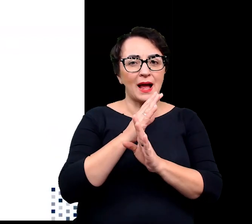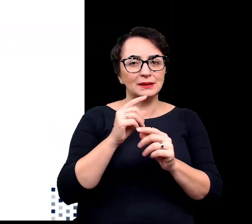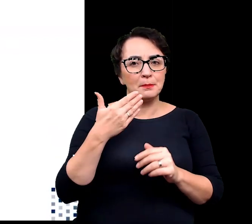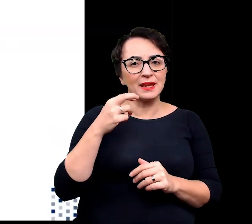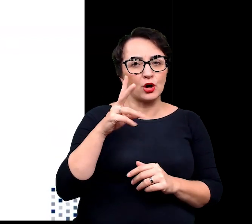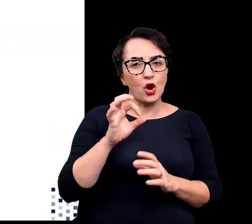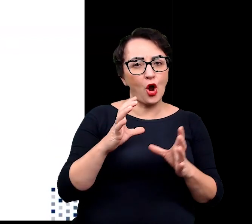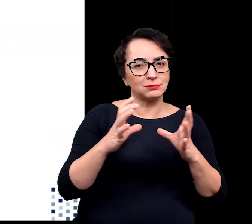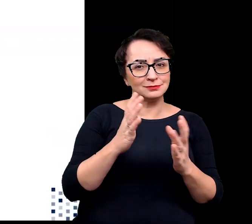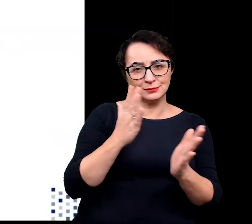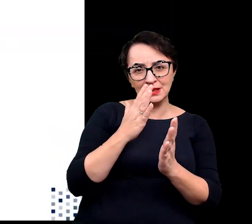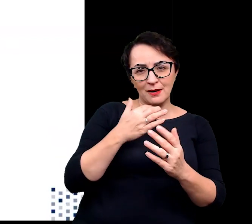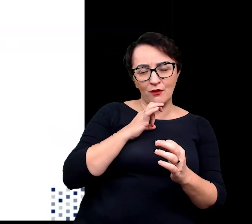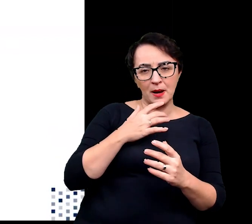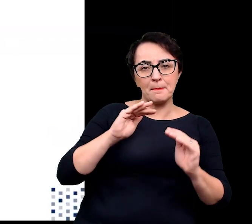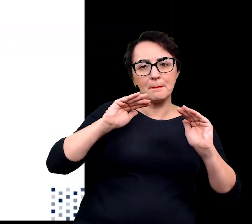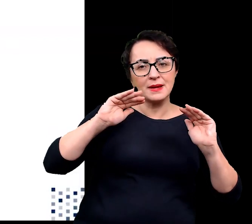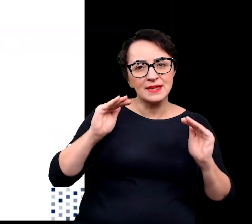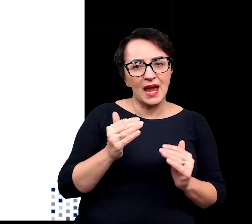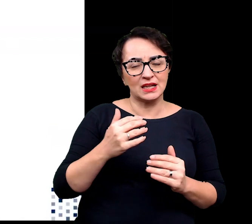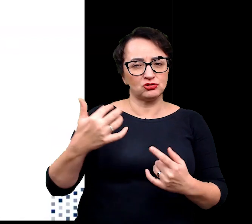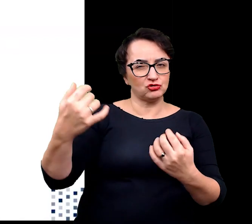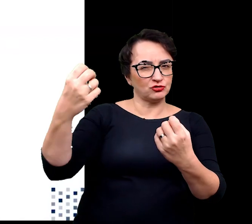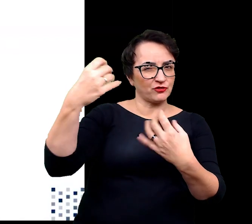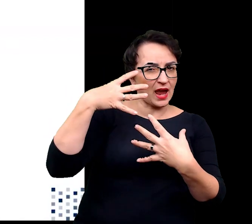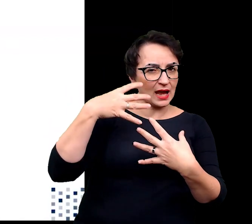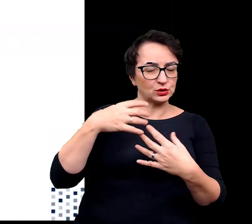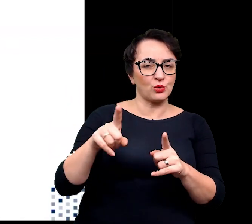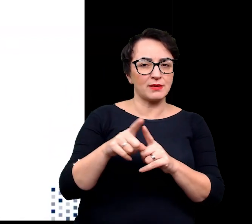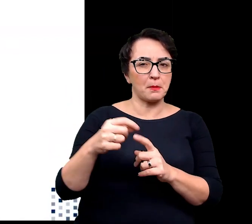umożliwiającego zmniejszanie natężenia światła i promieniowania,